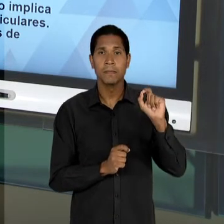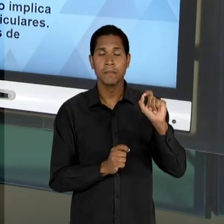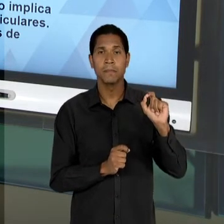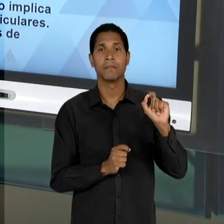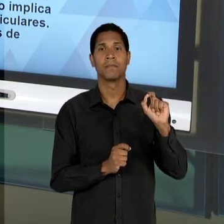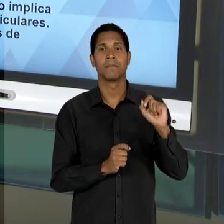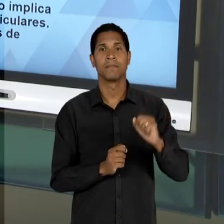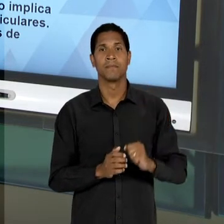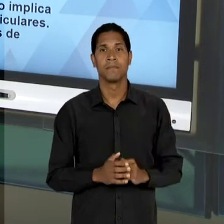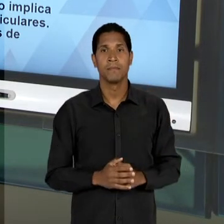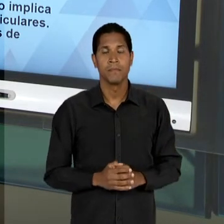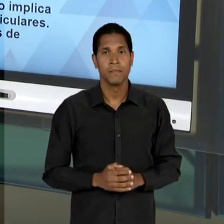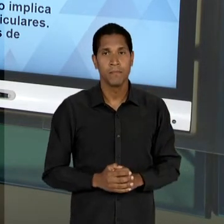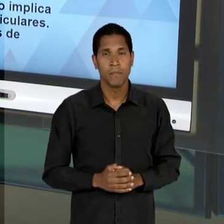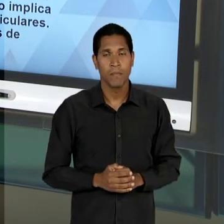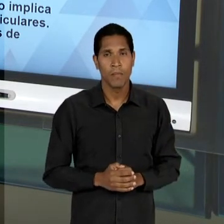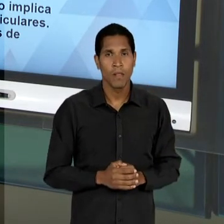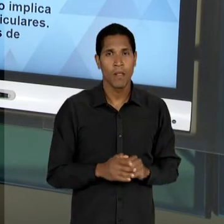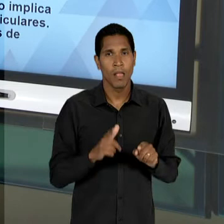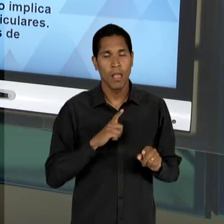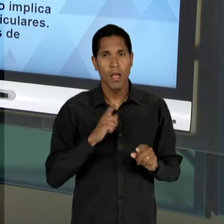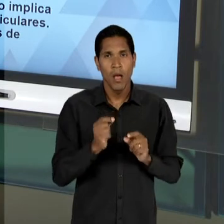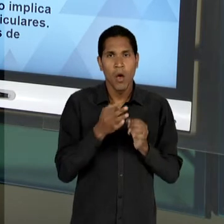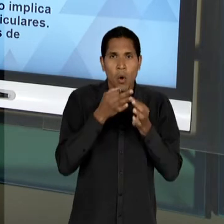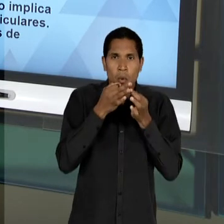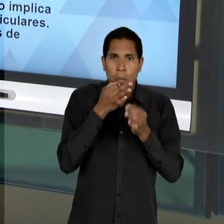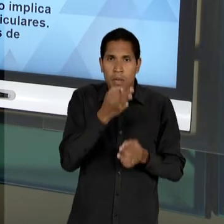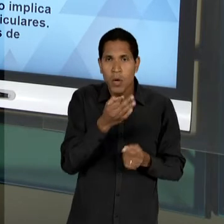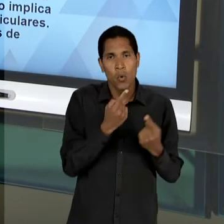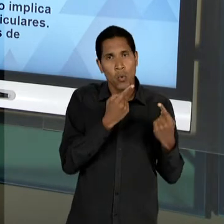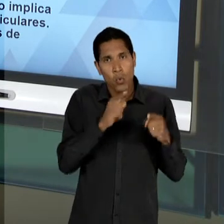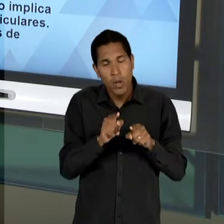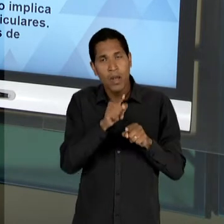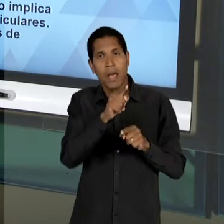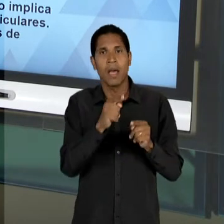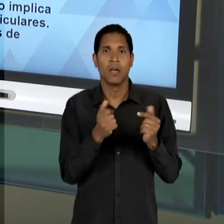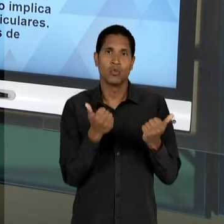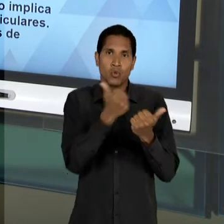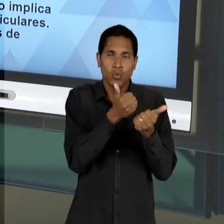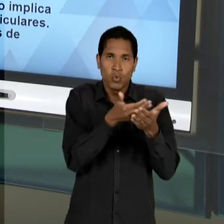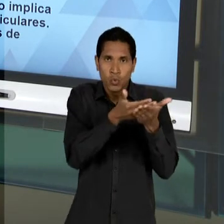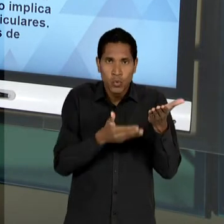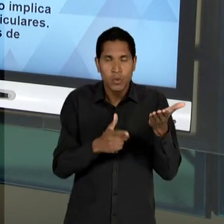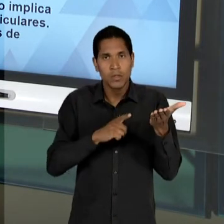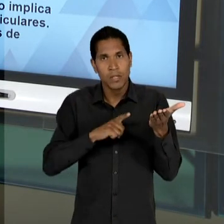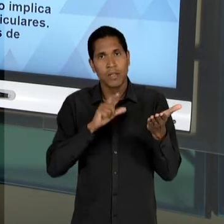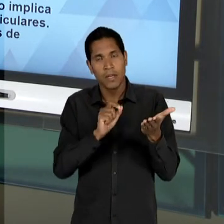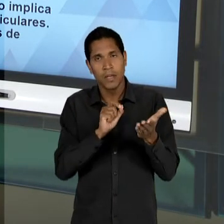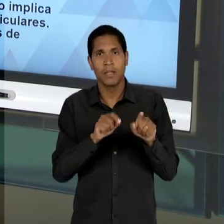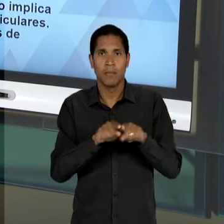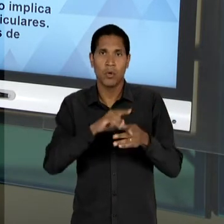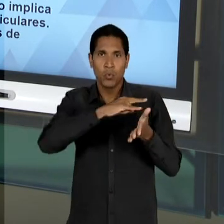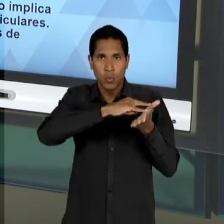SUA CONTRARIEDADE, EM RELAÇÃO AO SUBSTITUTIVO LACERDA, O MANIFESTO MAIS UMA VEZ CONVOCADOS EM